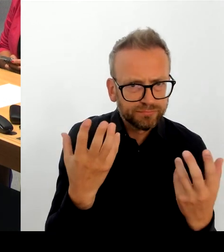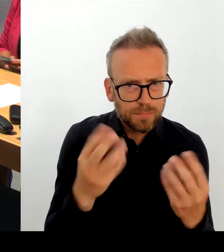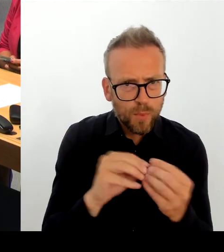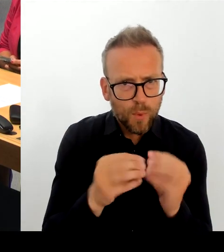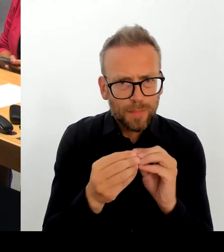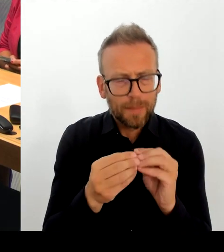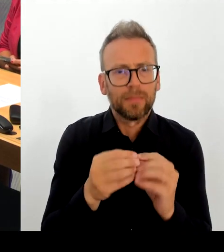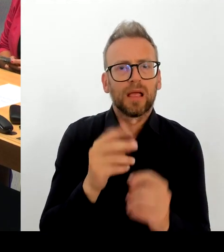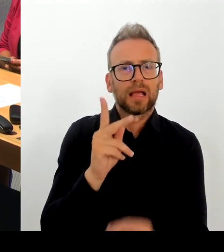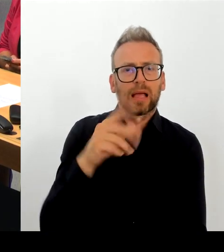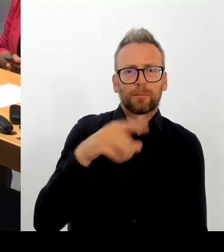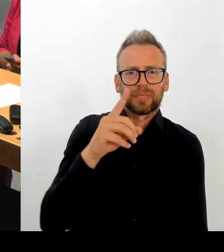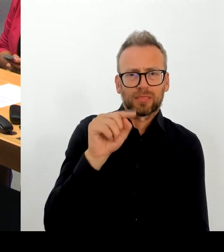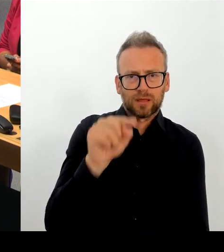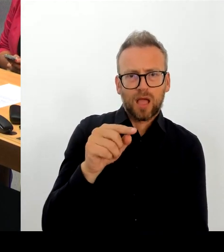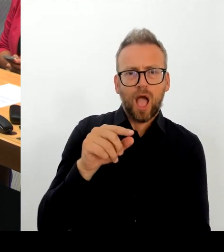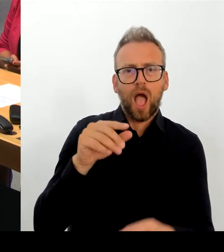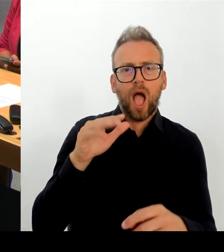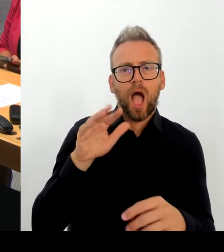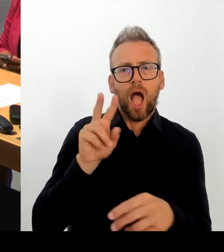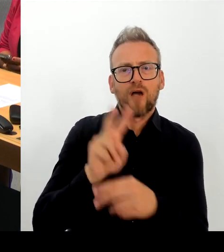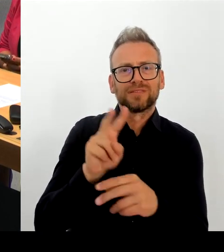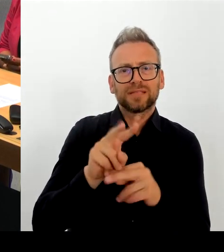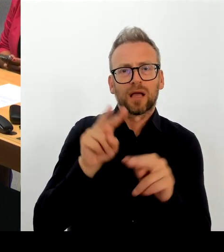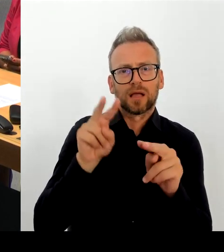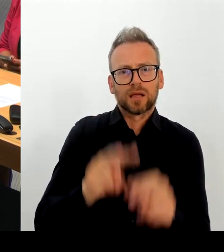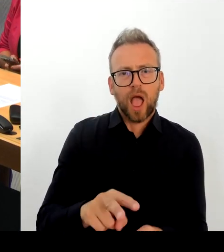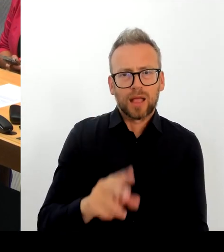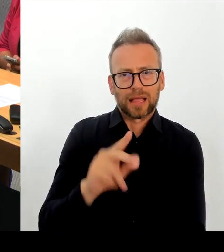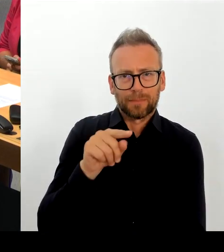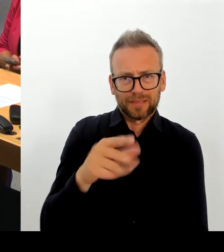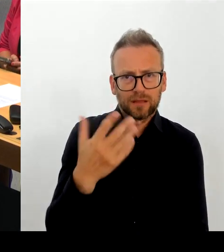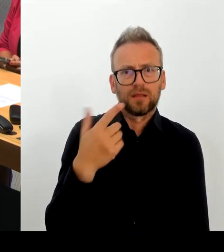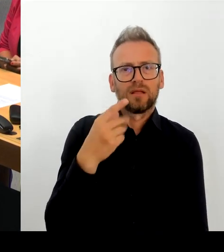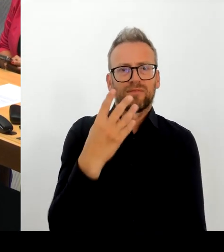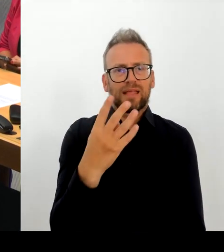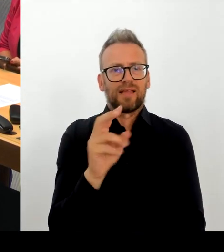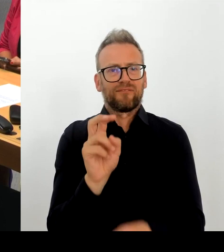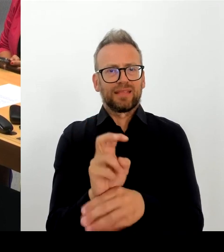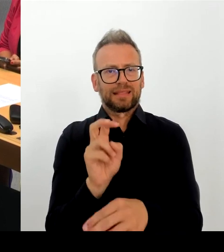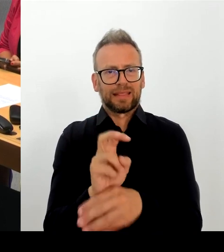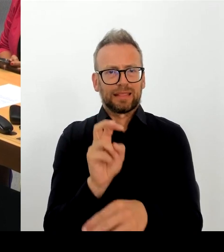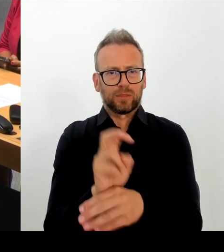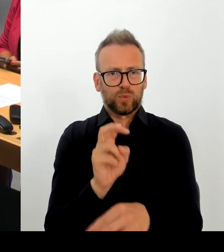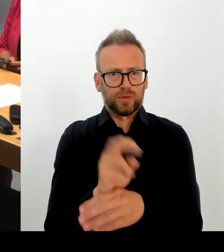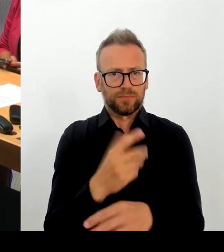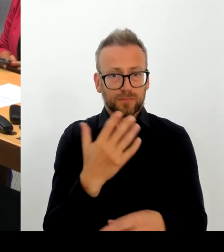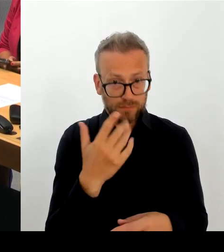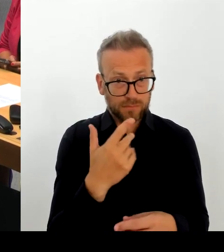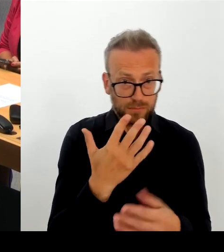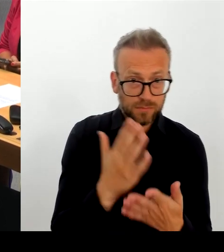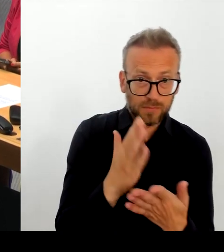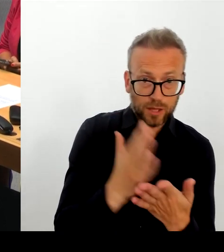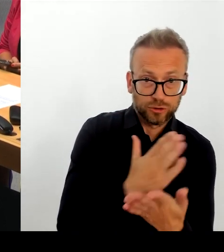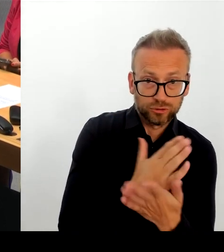einen wirklich hervorragenden Job gemacht haben. Es war nicht einfach nach zwei Jahre Pandemie